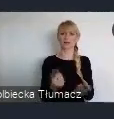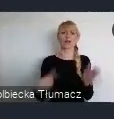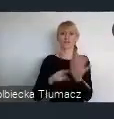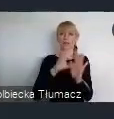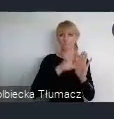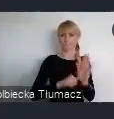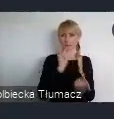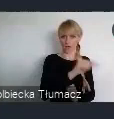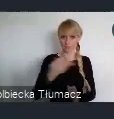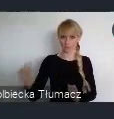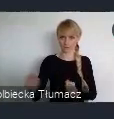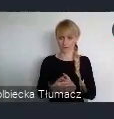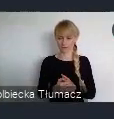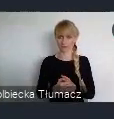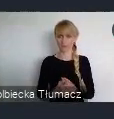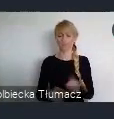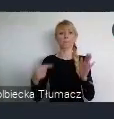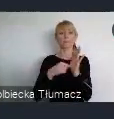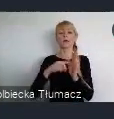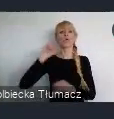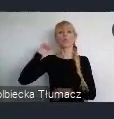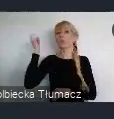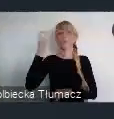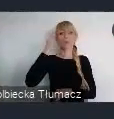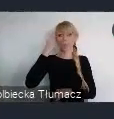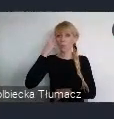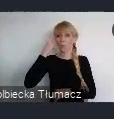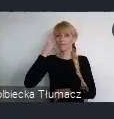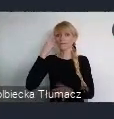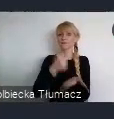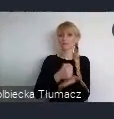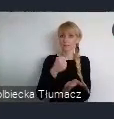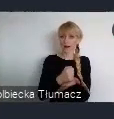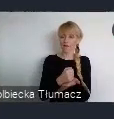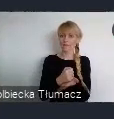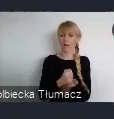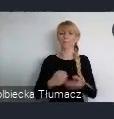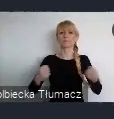I tu jako kluczowe, określono dążenie do zaangażowania